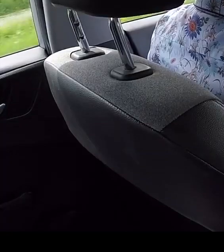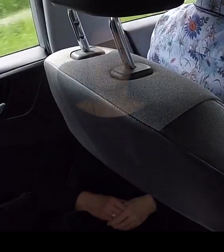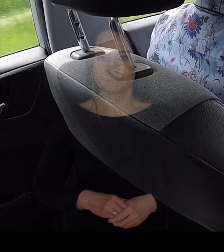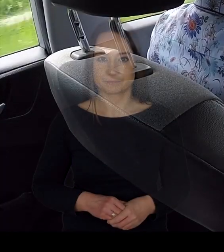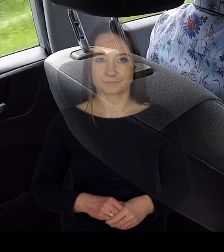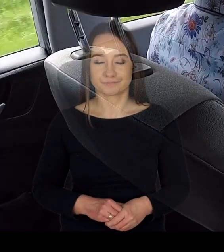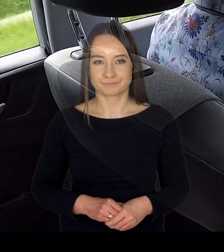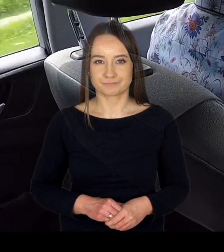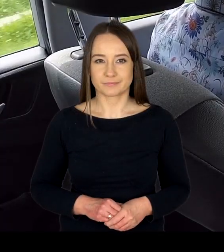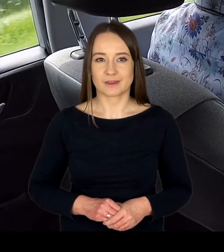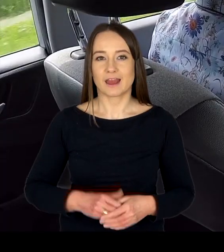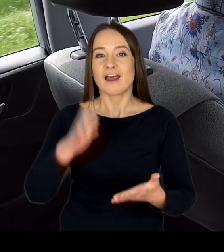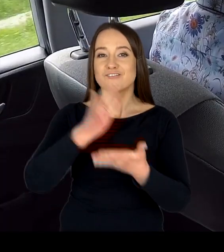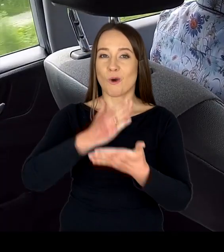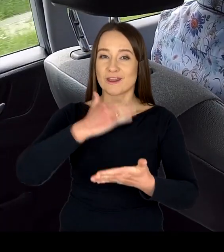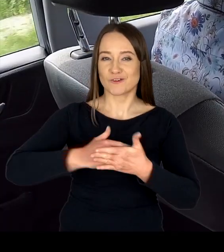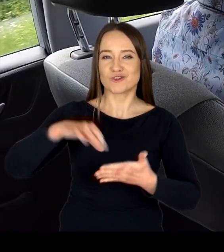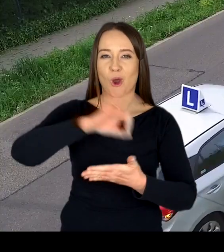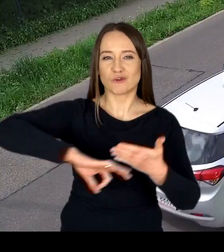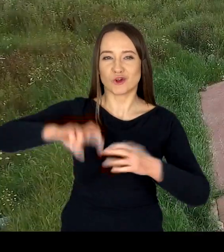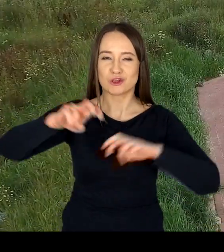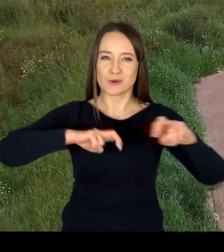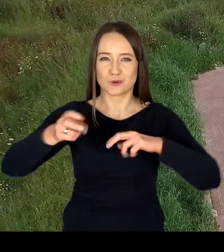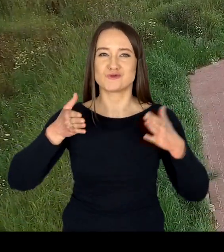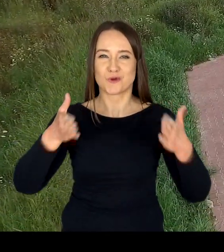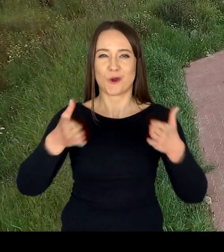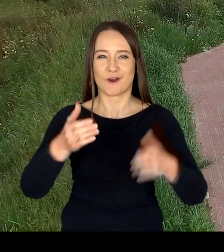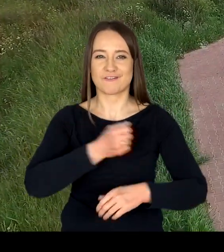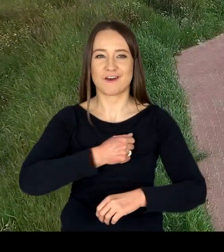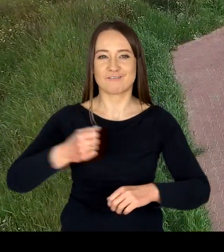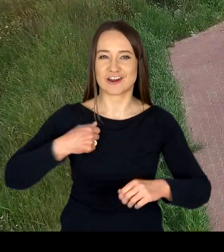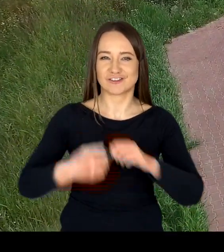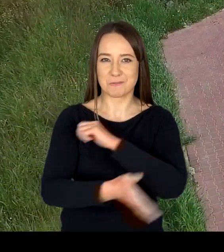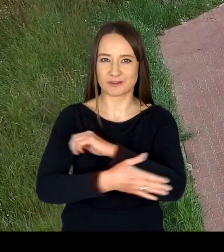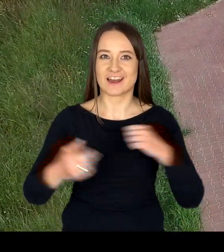Podstawową działalnością Wojewódzkiego Ośrodka Ruchu Drogowego w Warszawie